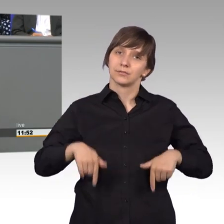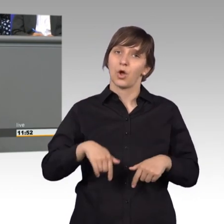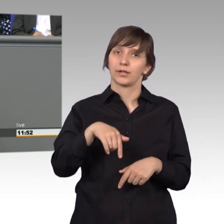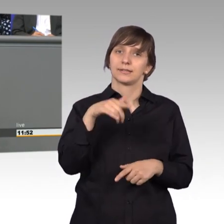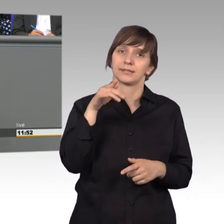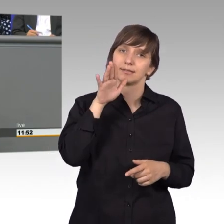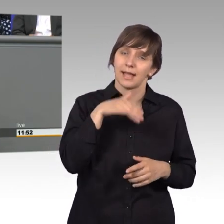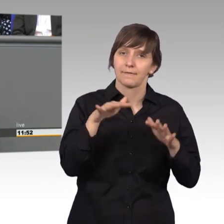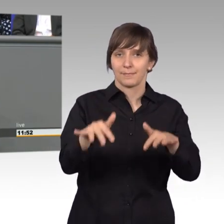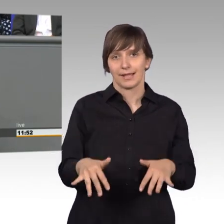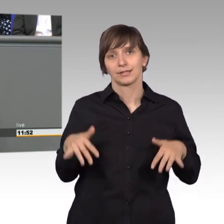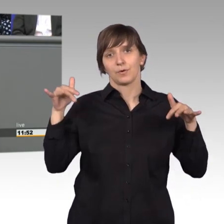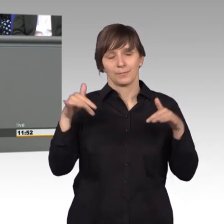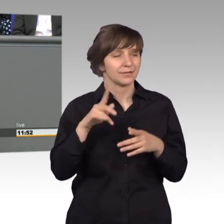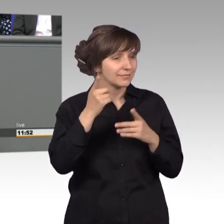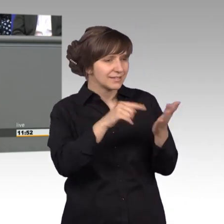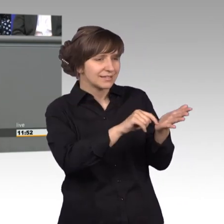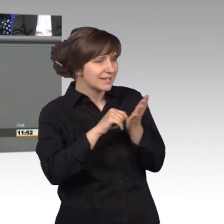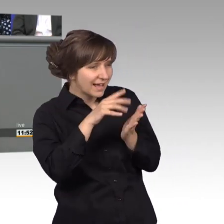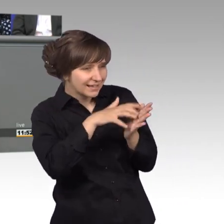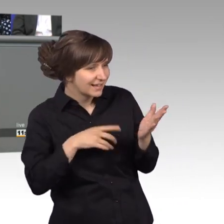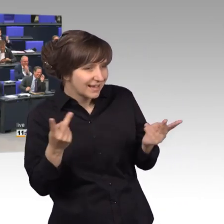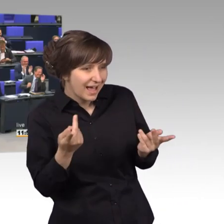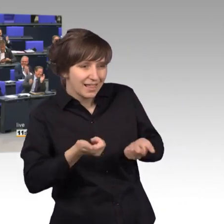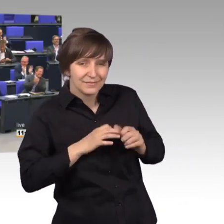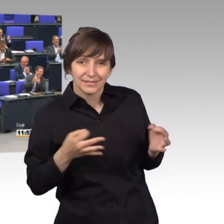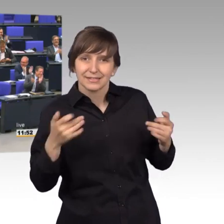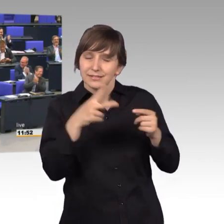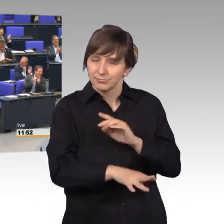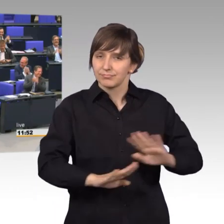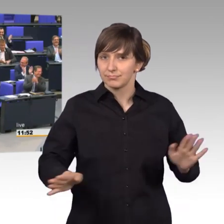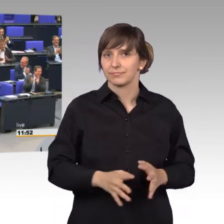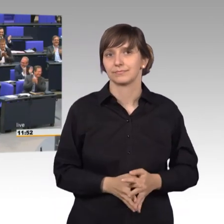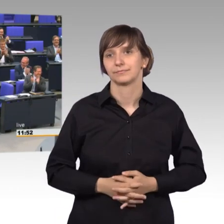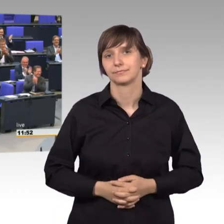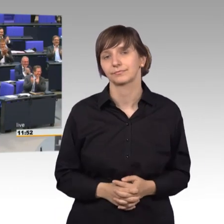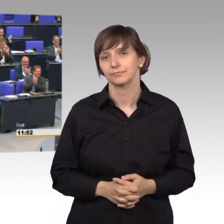Plenum einmal - [Präsident] Es nützt nichts, dass Sie mir zeigen, - [Rednerwechsel] Vielen Dank. [Präsident] was Sie noch auf dem Zettel haben, also vielen Dank.